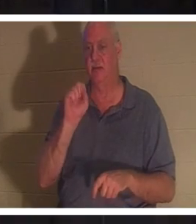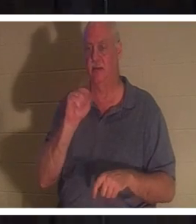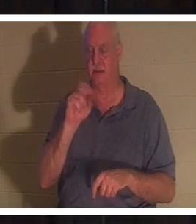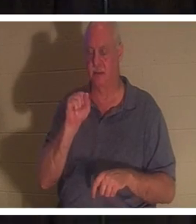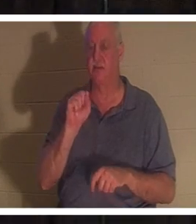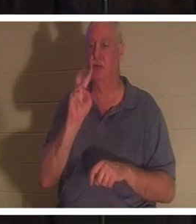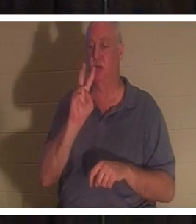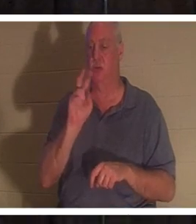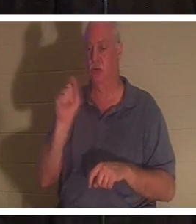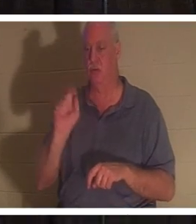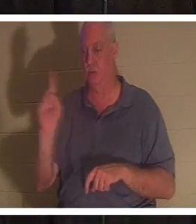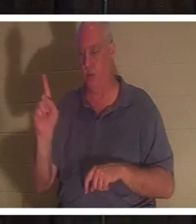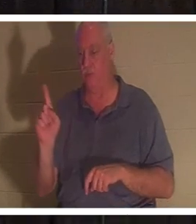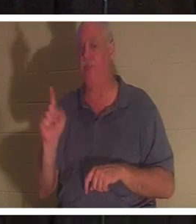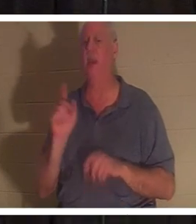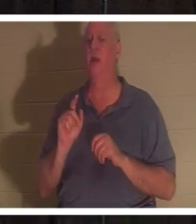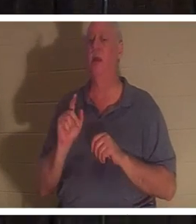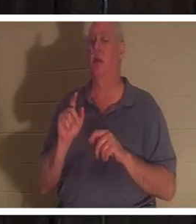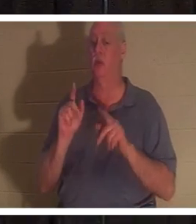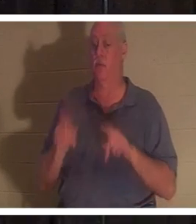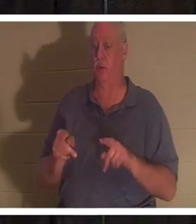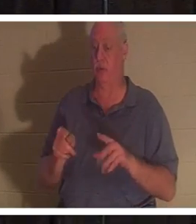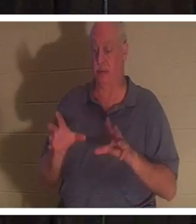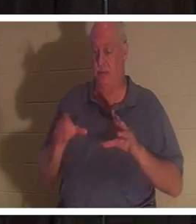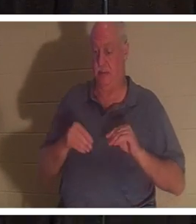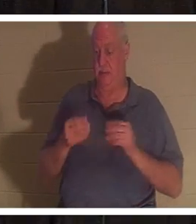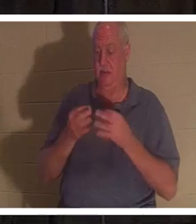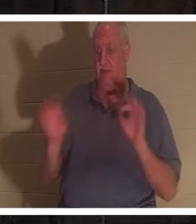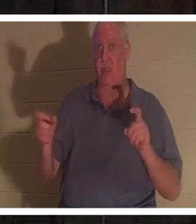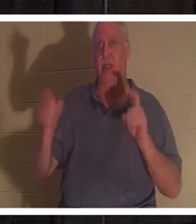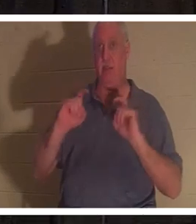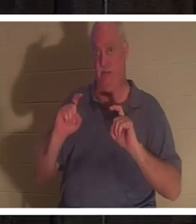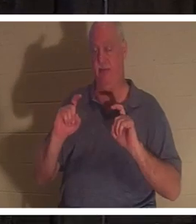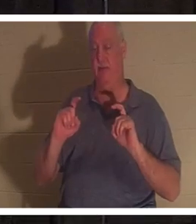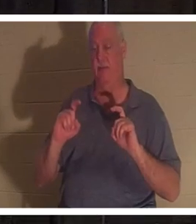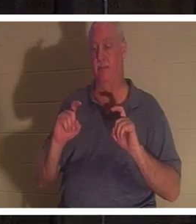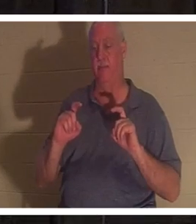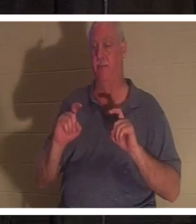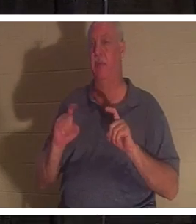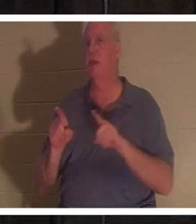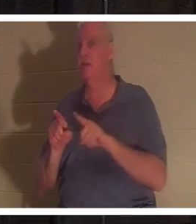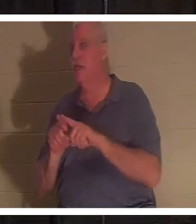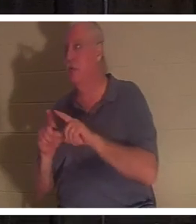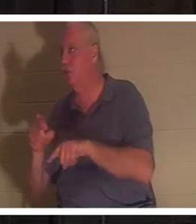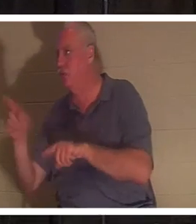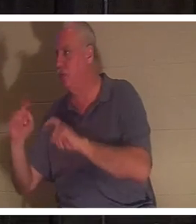这份免费礼物时，它就像您在圣诞节送给孩子的礼物一样。他们不需要